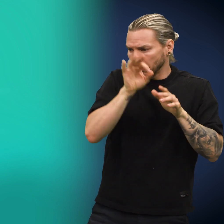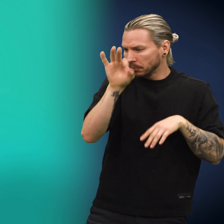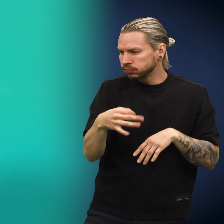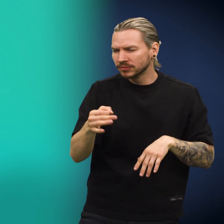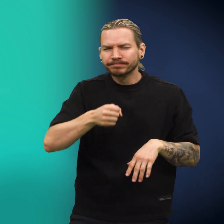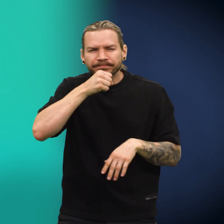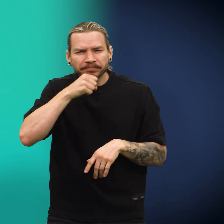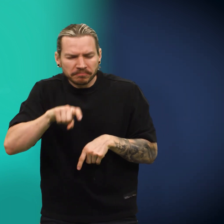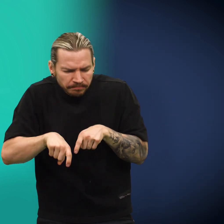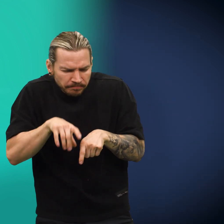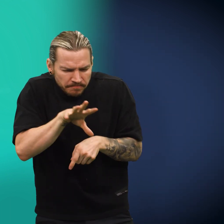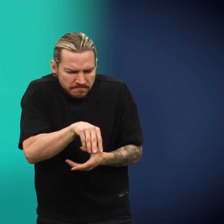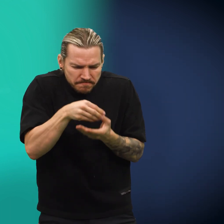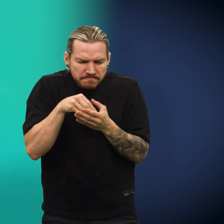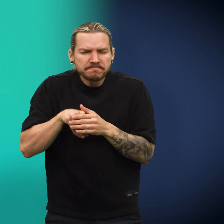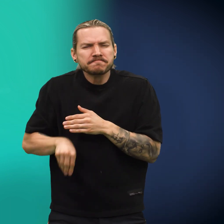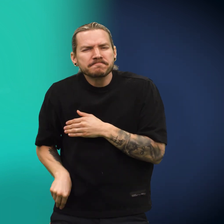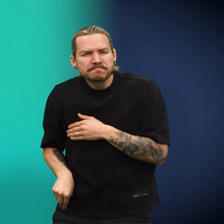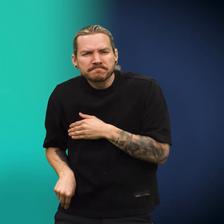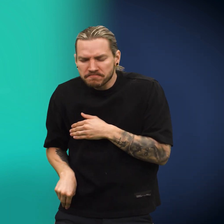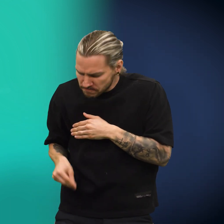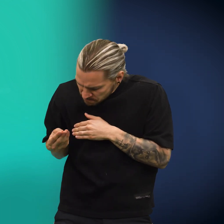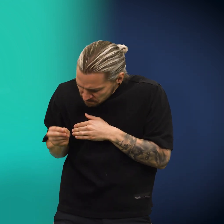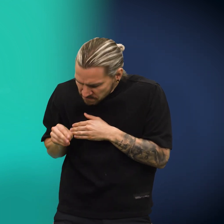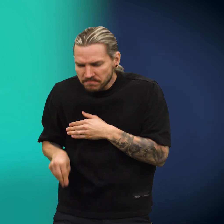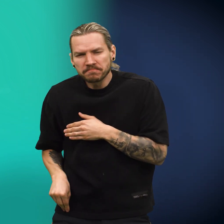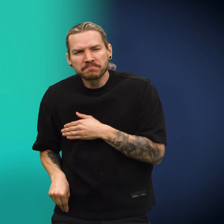Videre sprang den, til en gammel gubbe plukket opp den, puttet den i lomma og vendte på den innimellom.